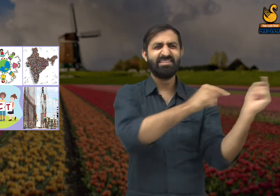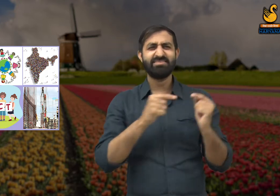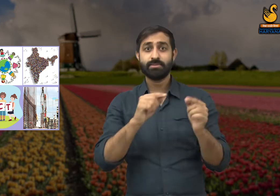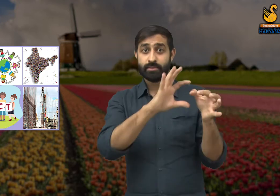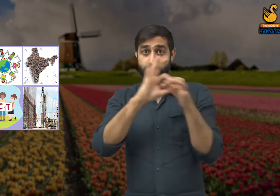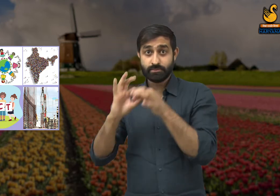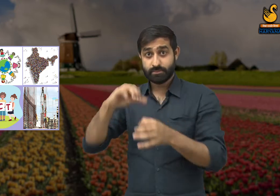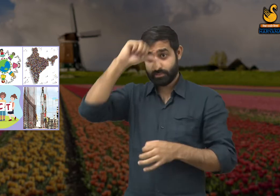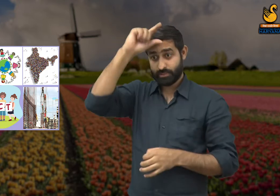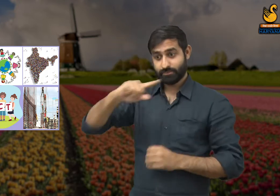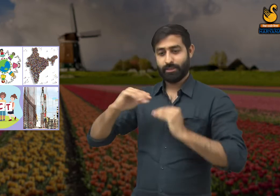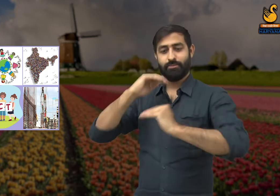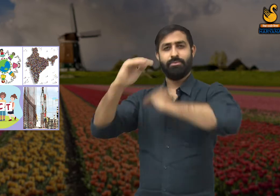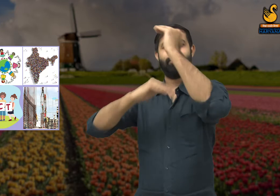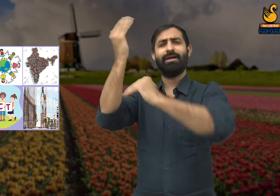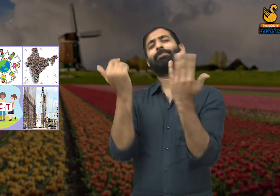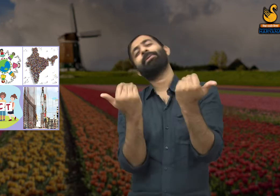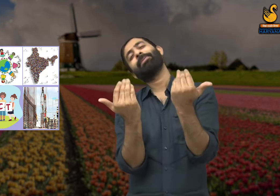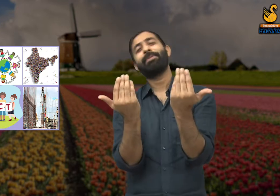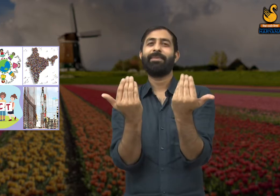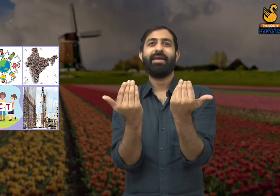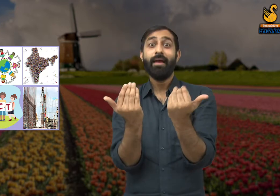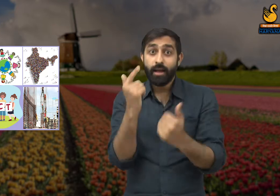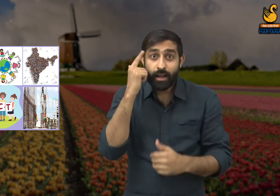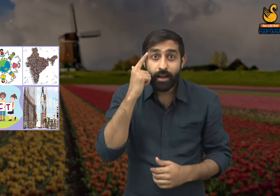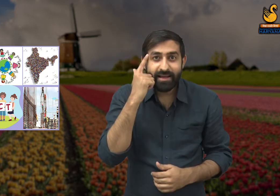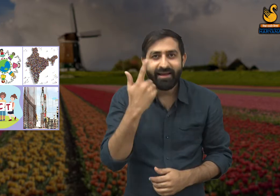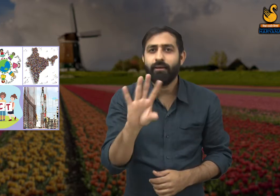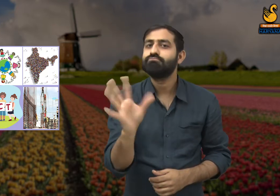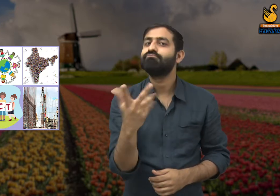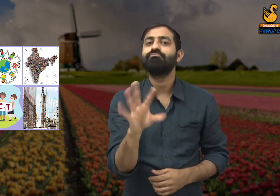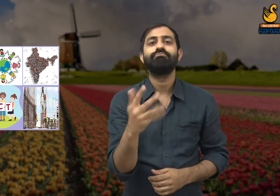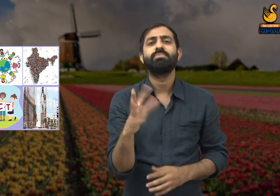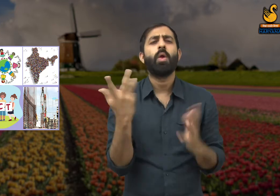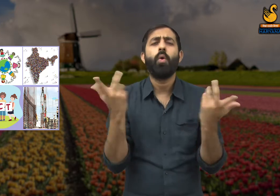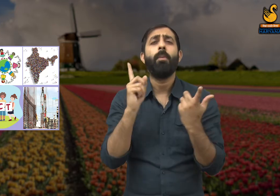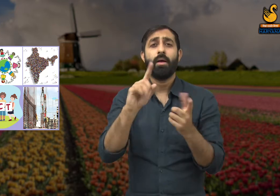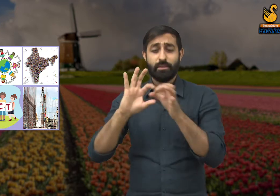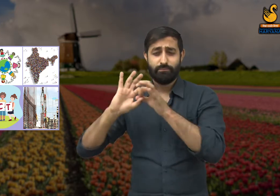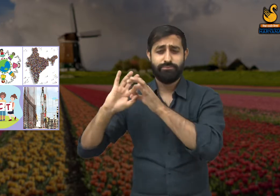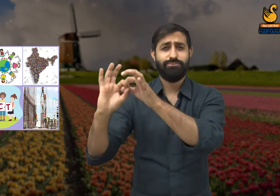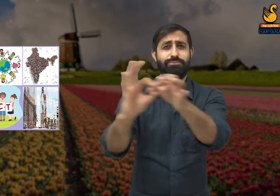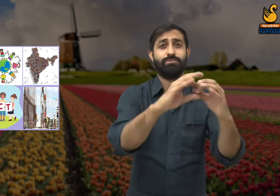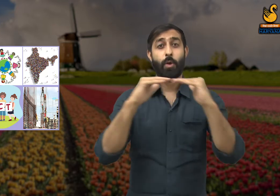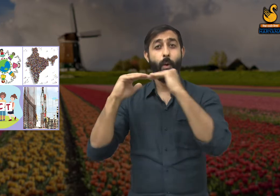यदि समाज के लोगों की ऐसी ही सोच रही तो क्या देश का विकास हो सकेगा? नहीं. देश के विकास के लिए